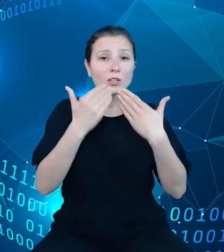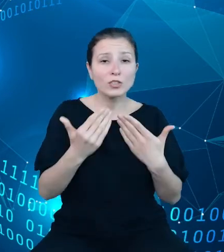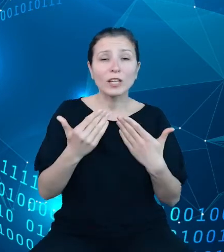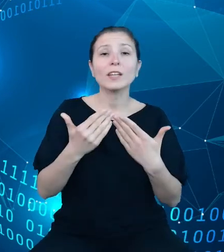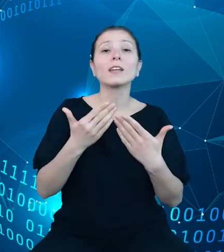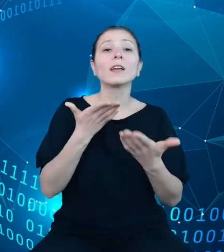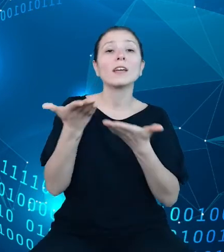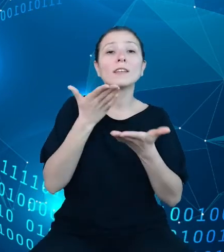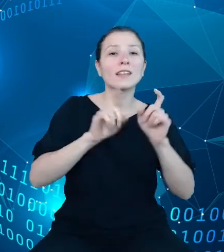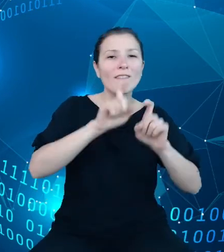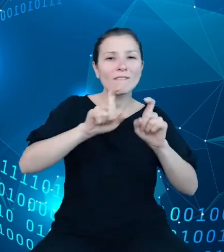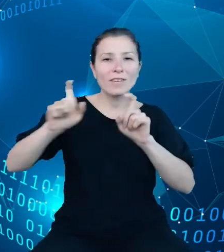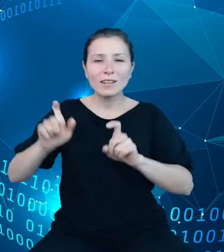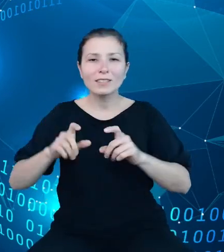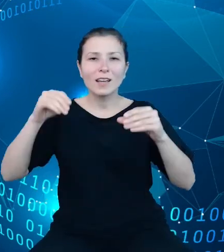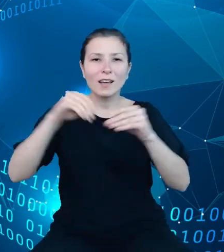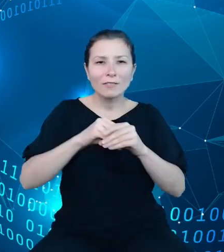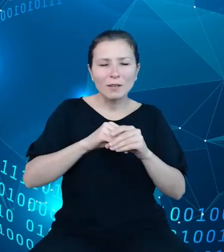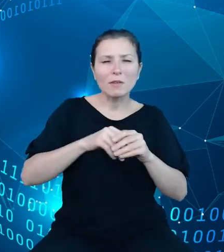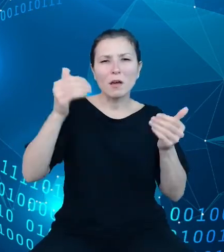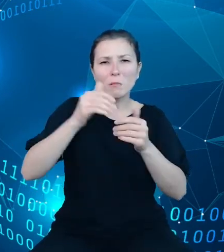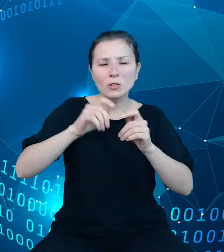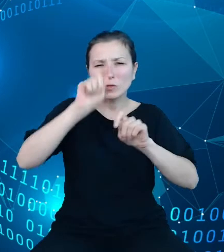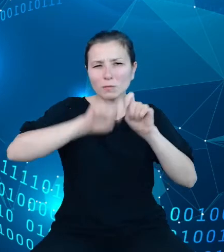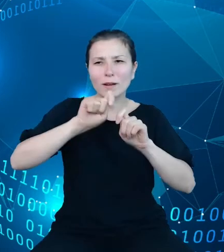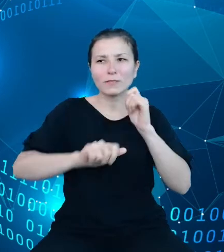możliwością drążenia danych, te przewodniki po obszarach mogą